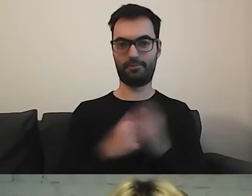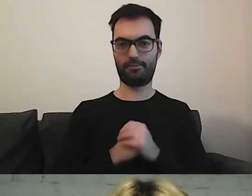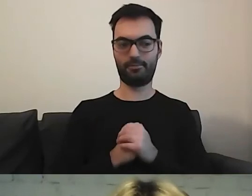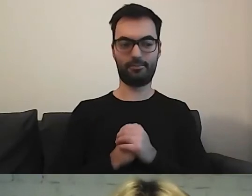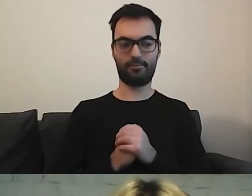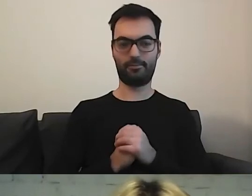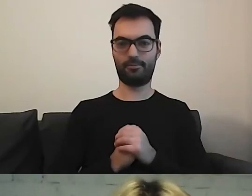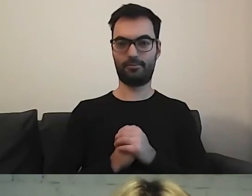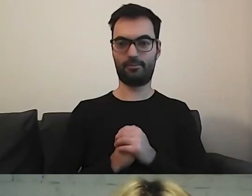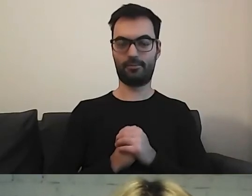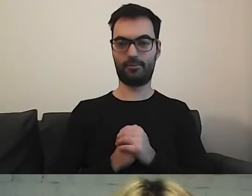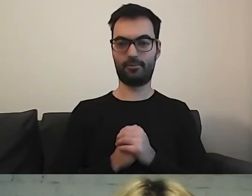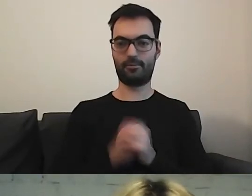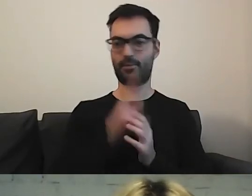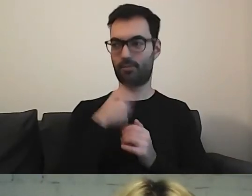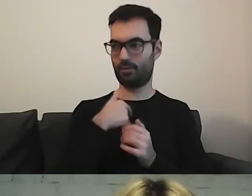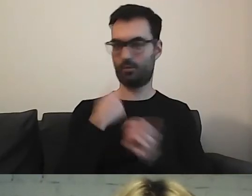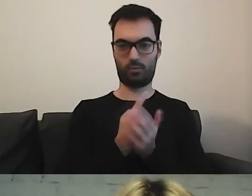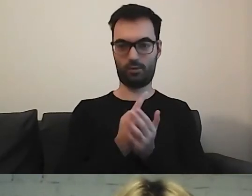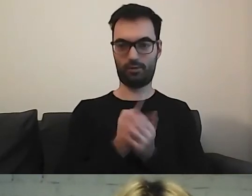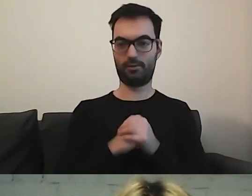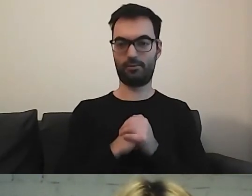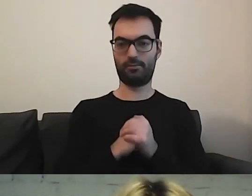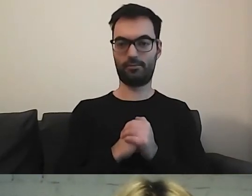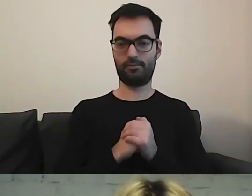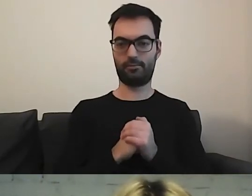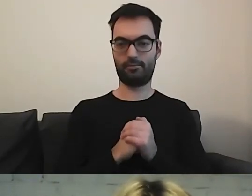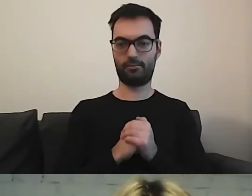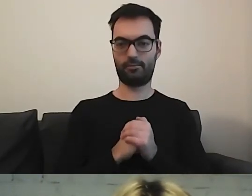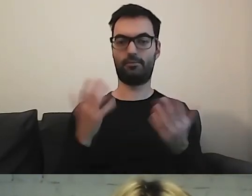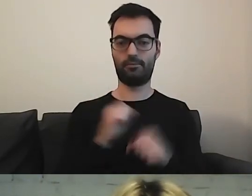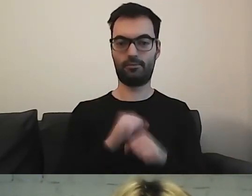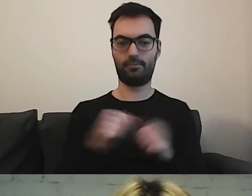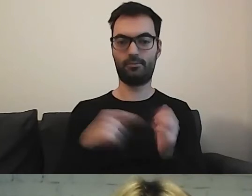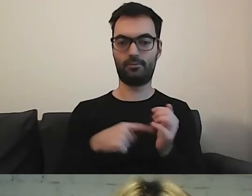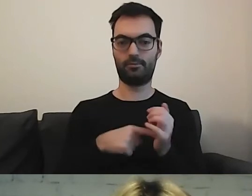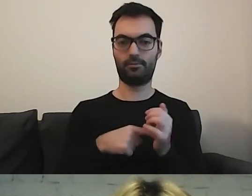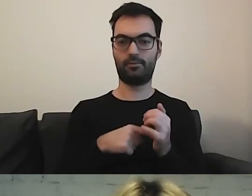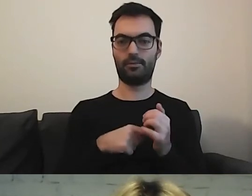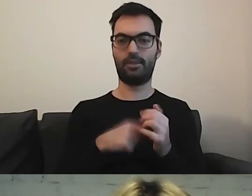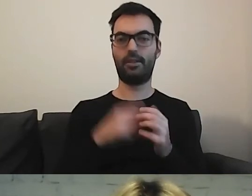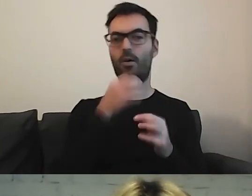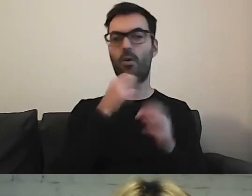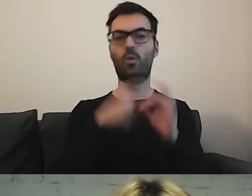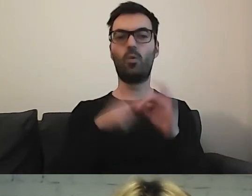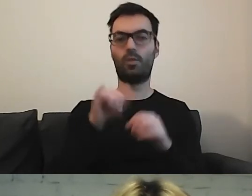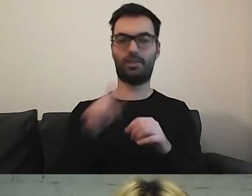Chyba mi się uda. To quiz na spostrzegawczość.